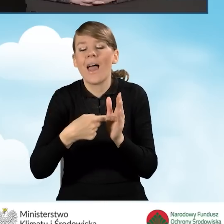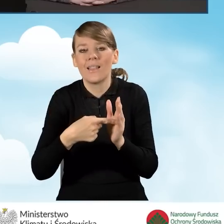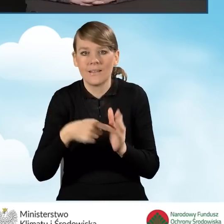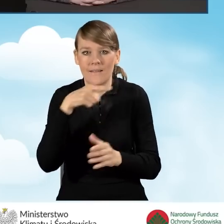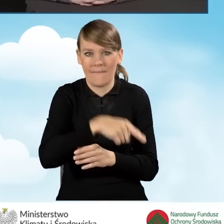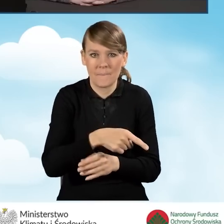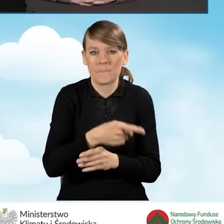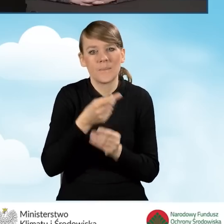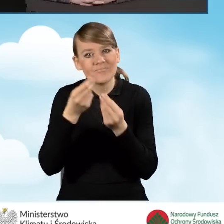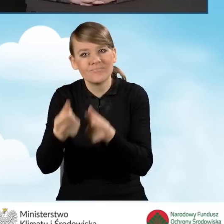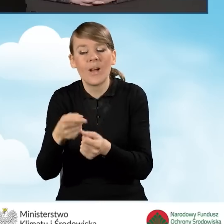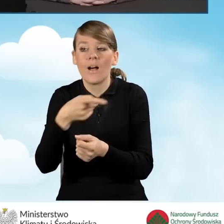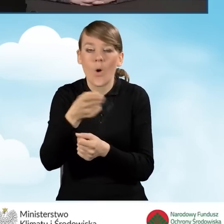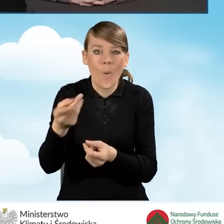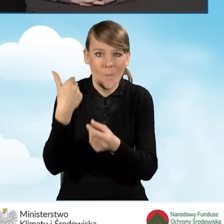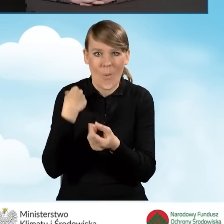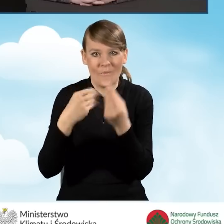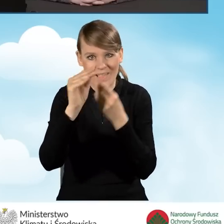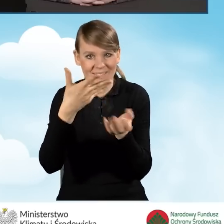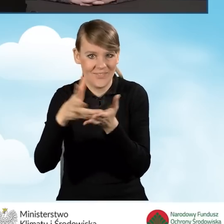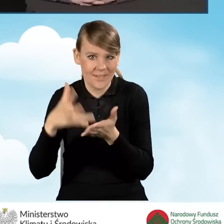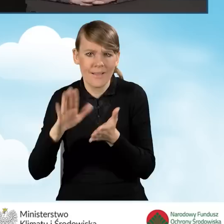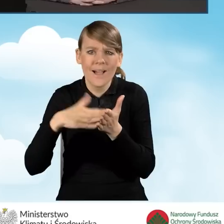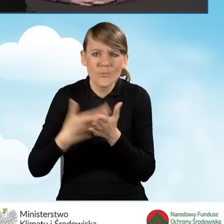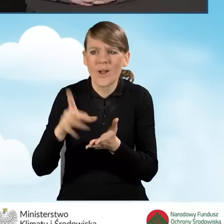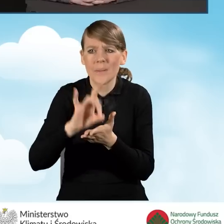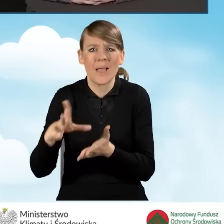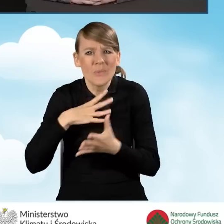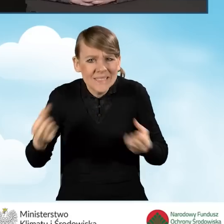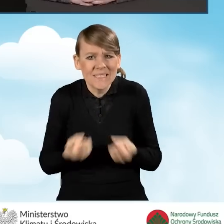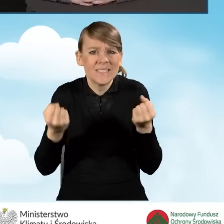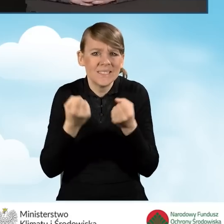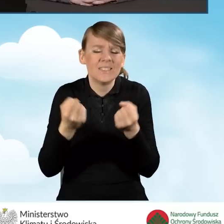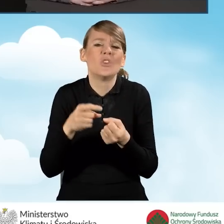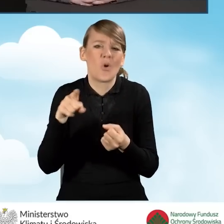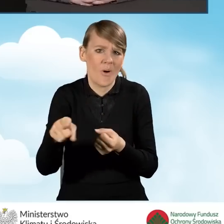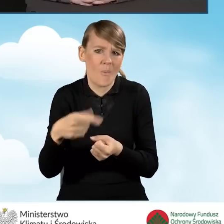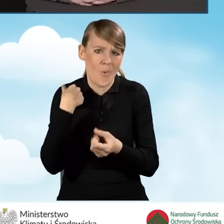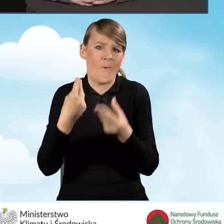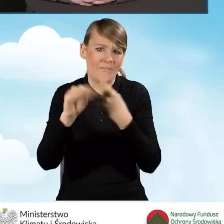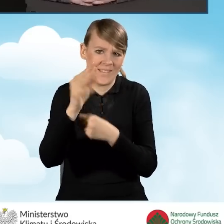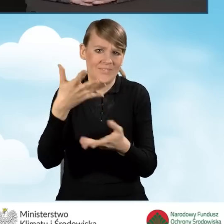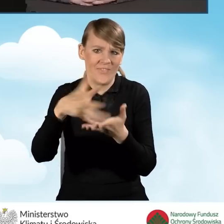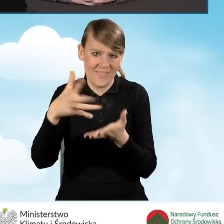które bardziej aktywne gminy poniosły na pewno w większej skali niż te,